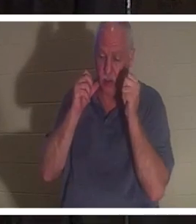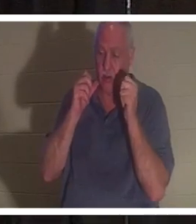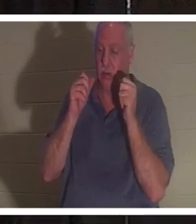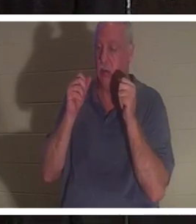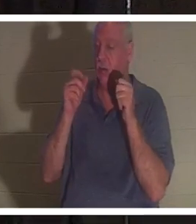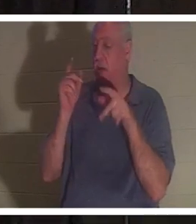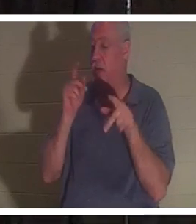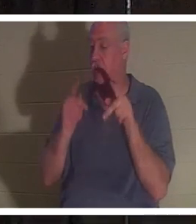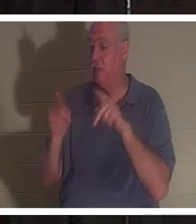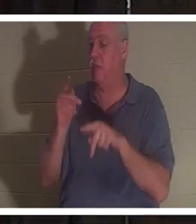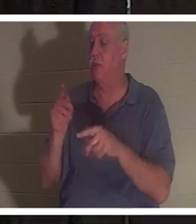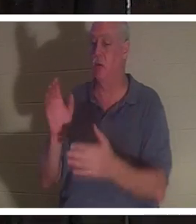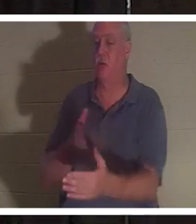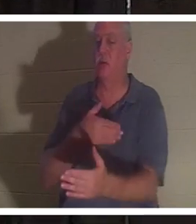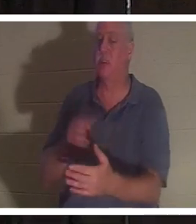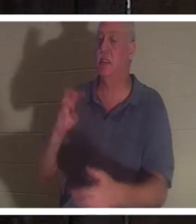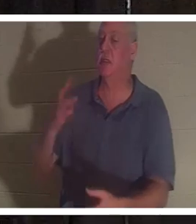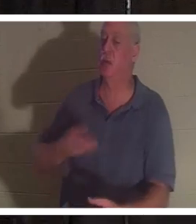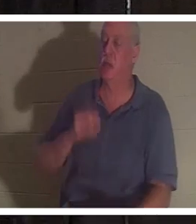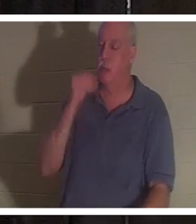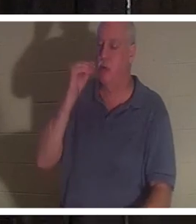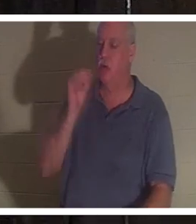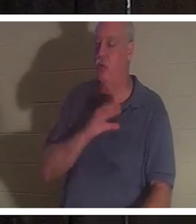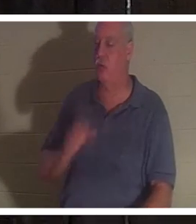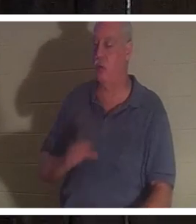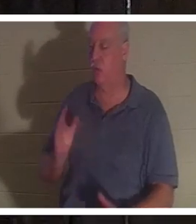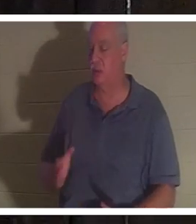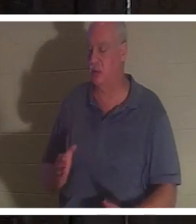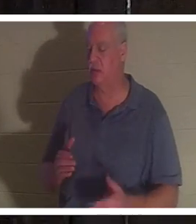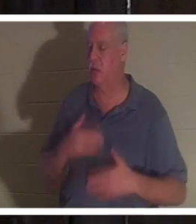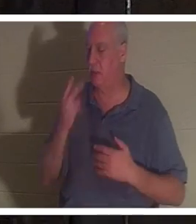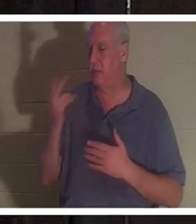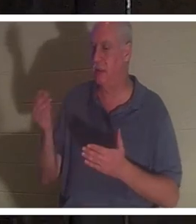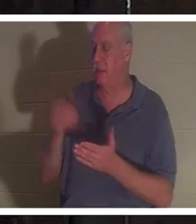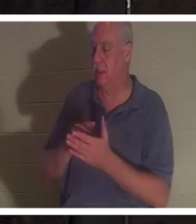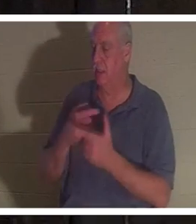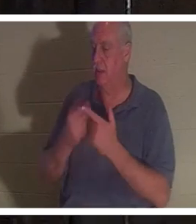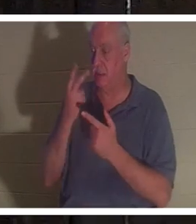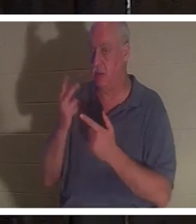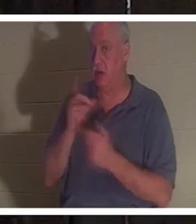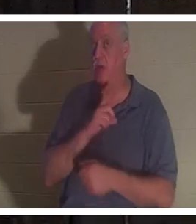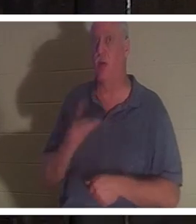दोस्तों वह दोबारा देखकर बहुत खुश हुई और फिर उसने प्रभु को देखा। और प्रभु ने